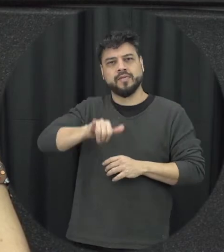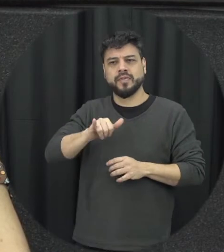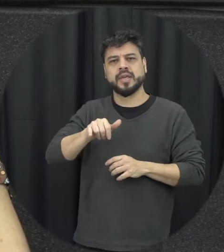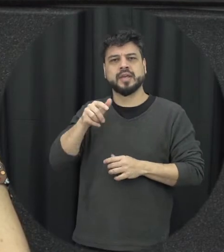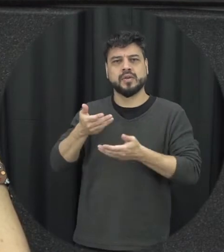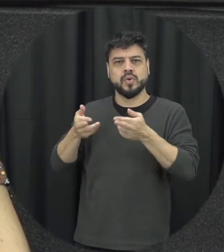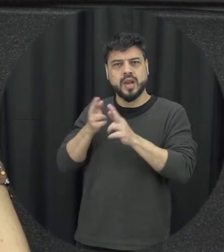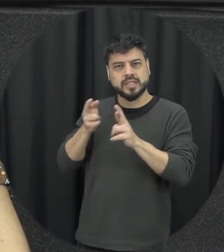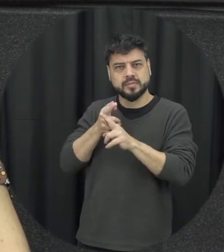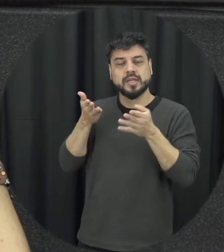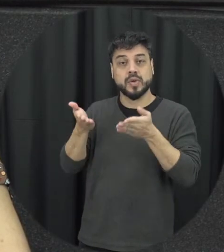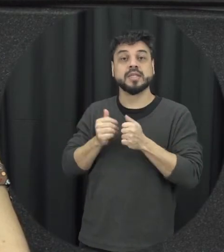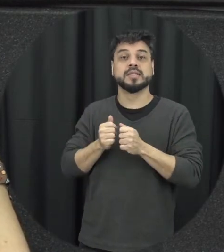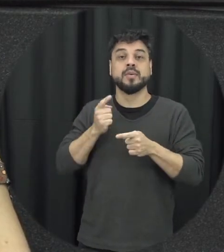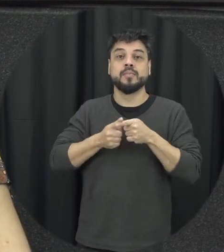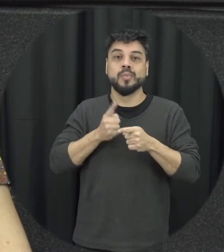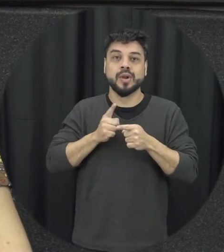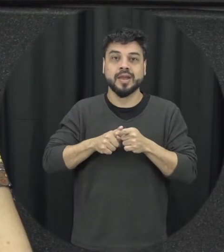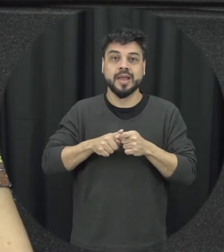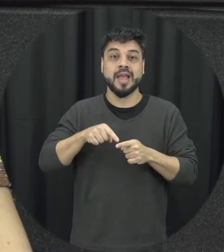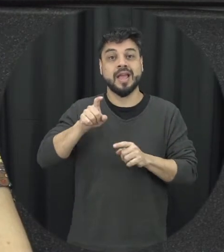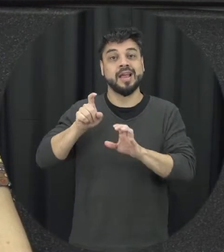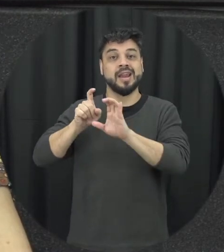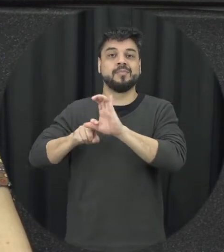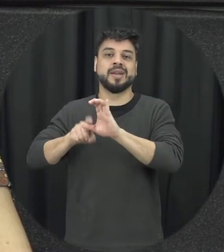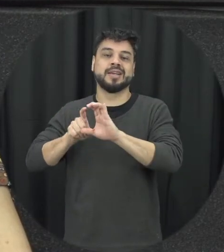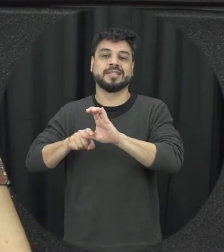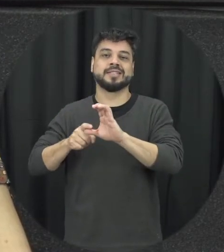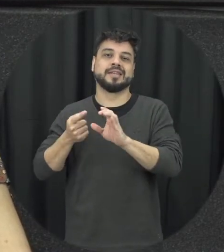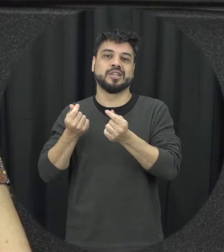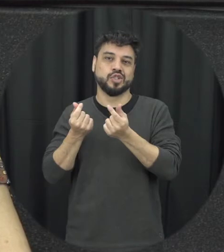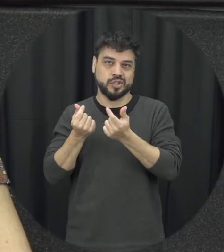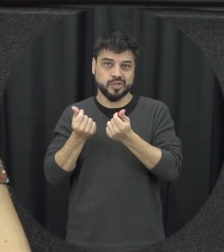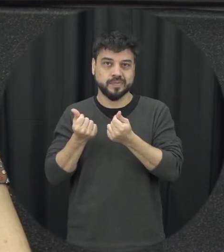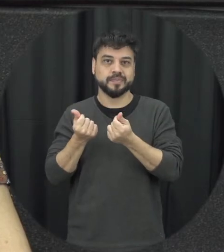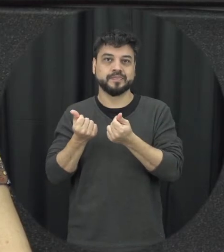tipo de relacionamento é justamente a questão da dependência Econômica financeira porque a mulher